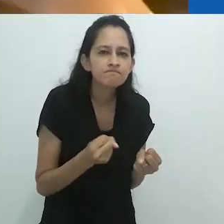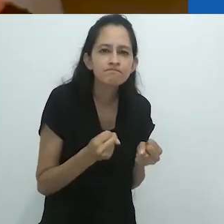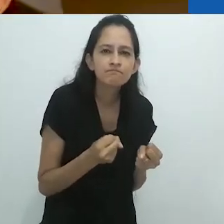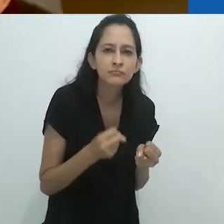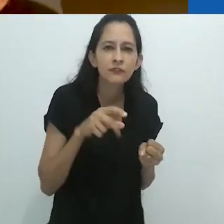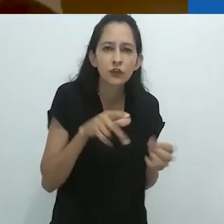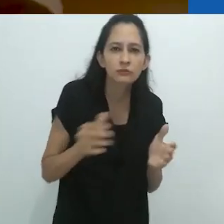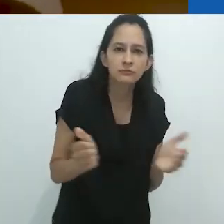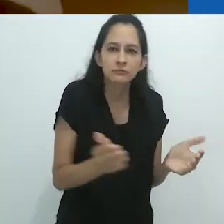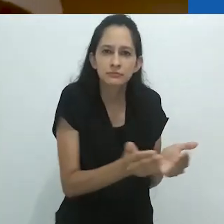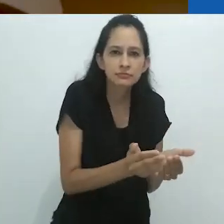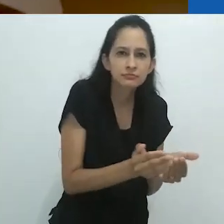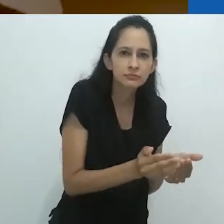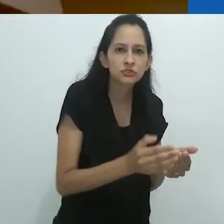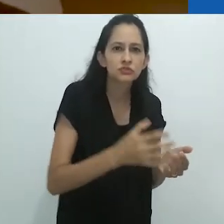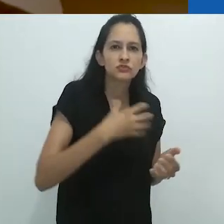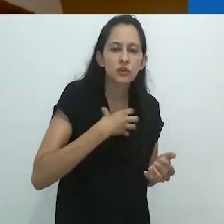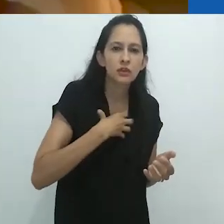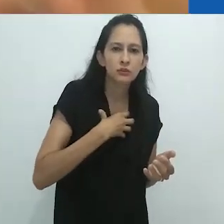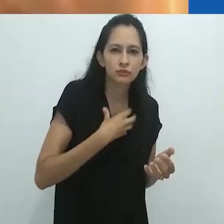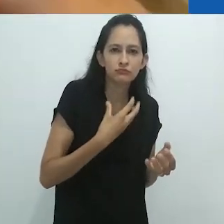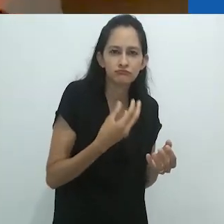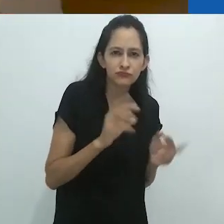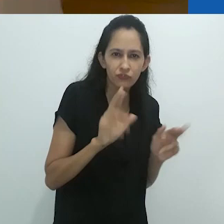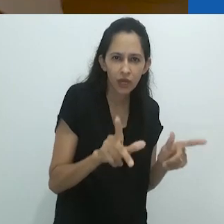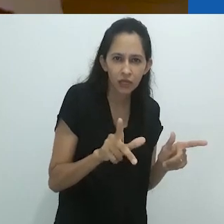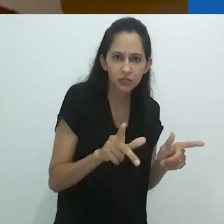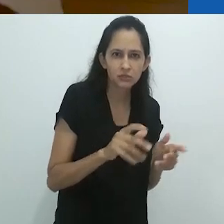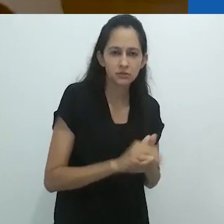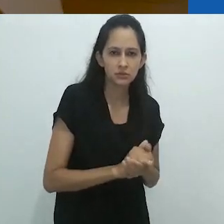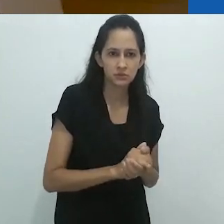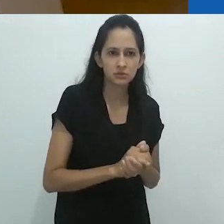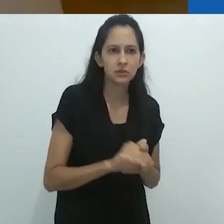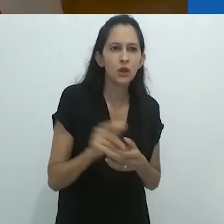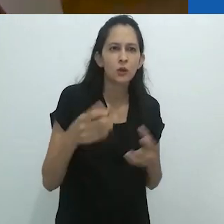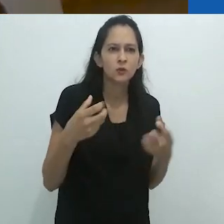e ele foi para o lado do bote dessa forma.